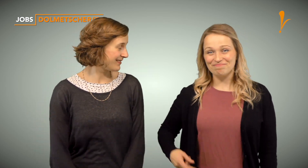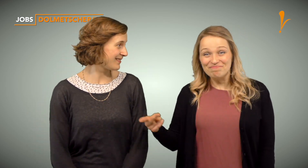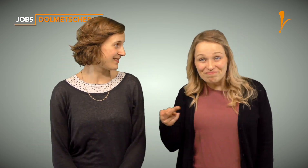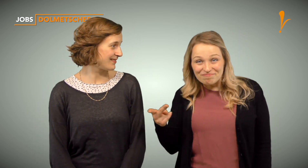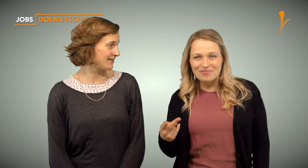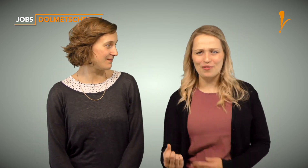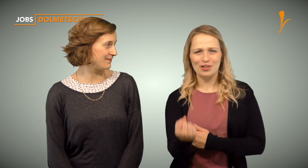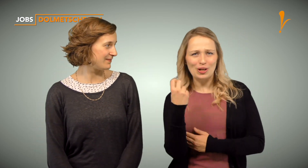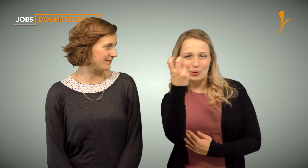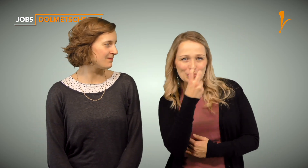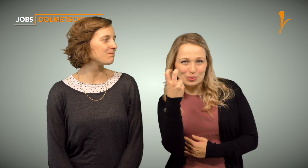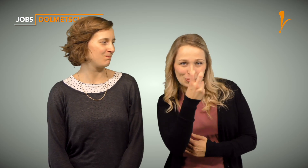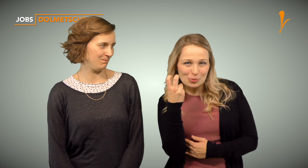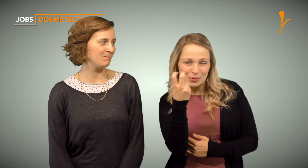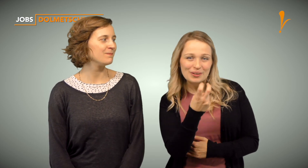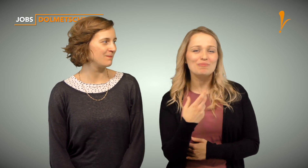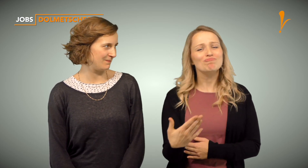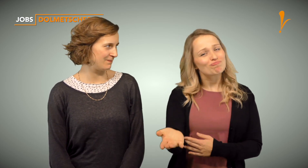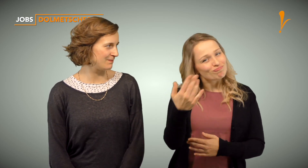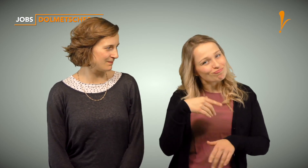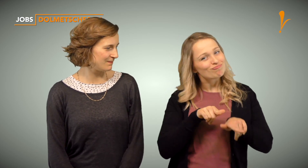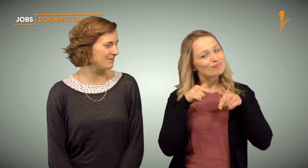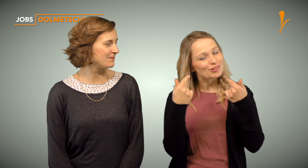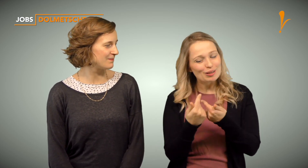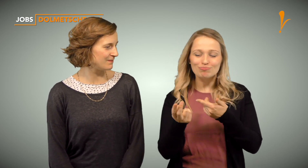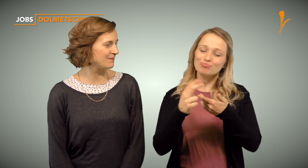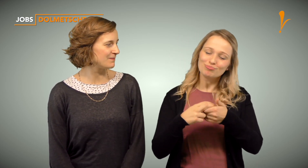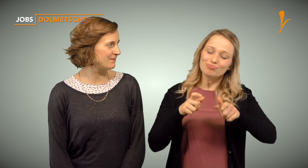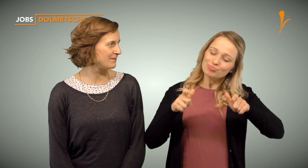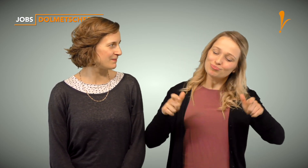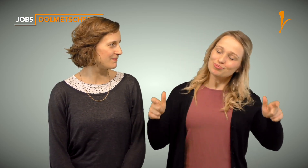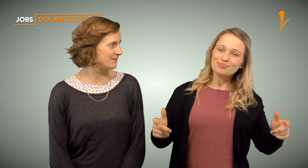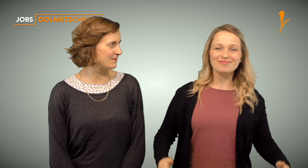Wir suchen Verstärkung und würden uns freuen, Dich in unserem Team willkommen zu heißen.